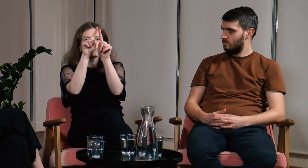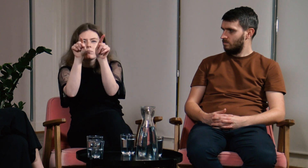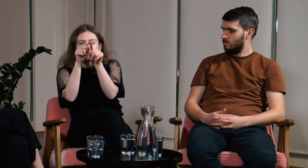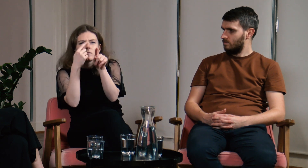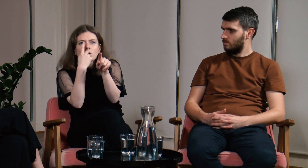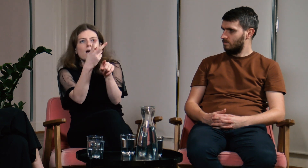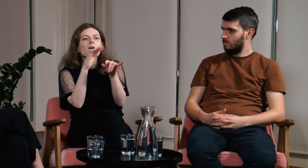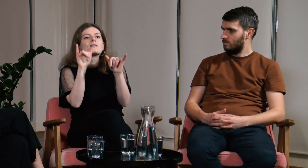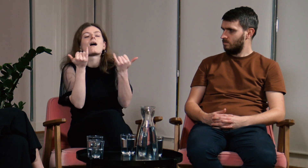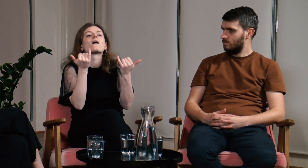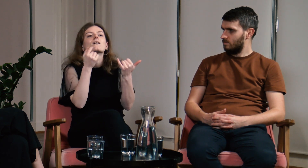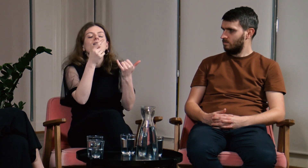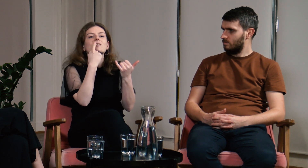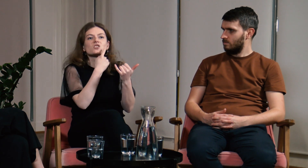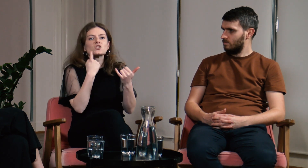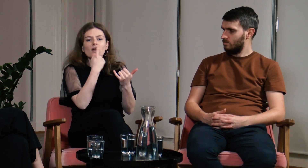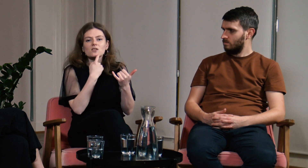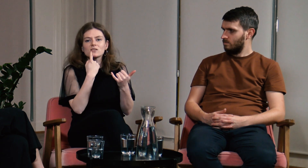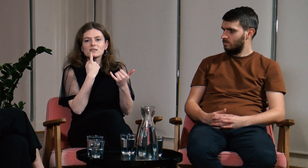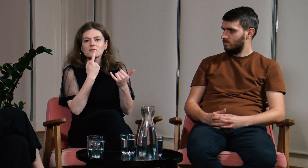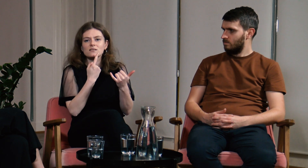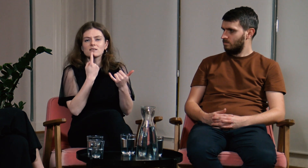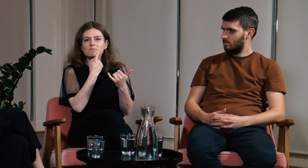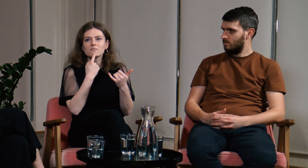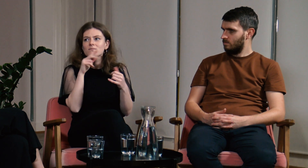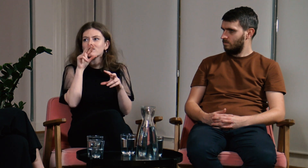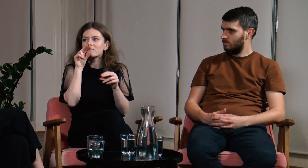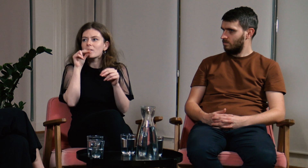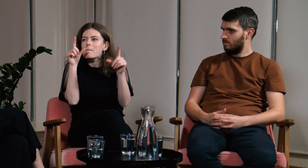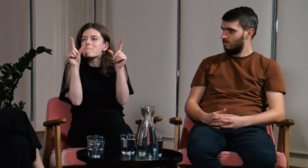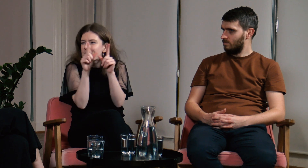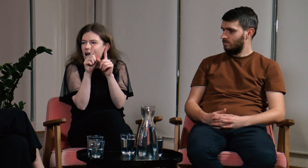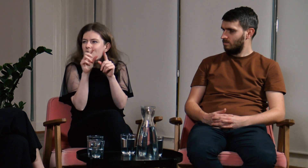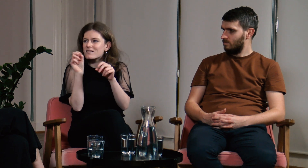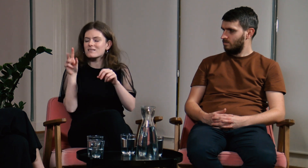Nie jestem wtedy w stanie czytać z ruchu warg.